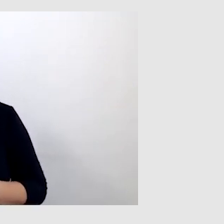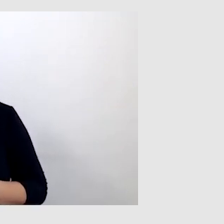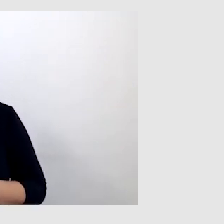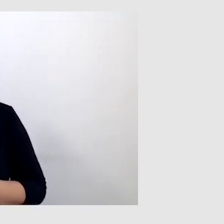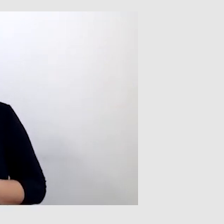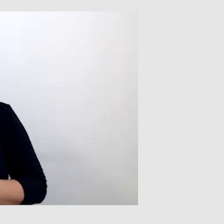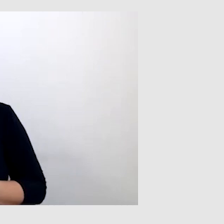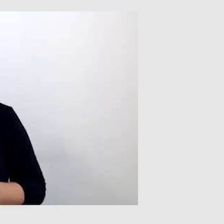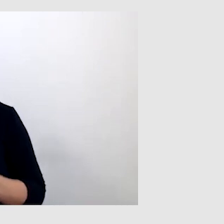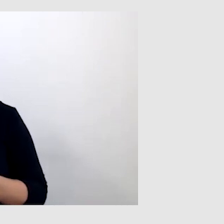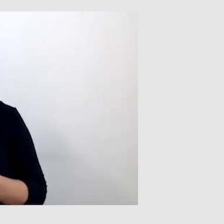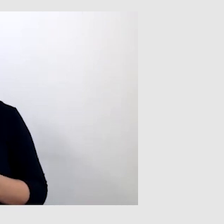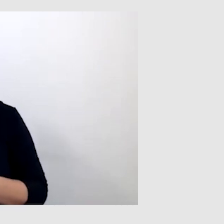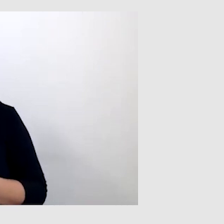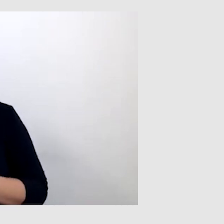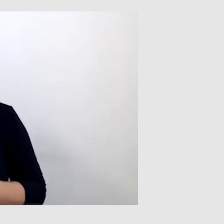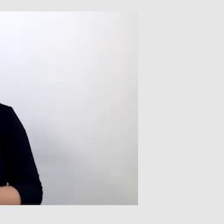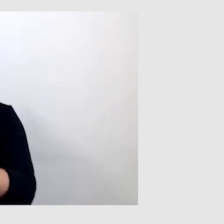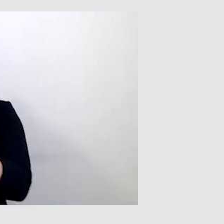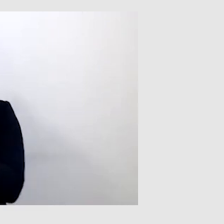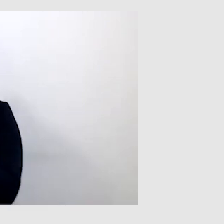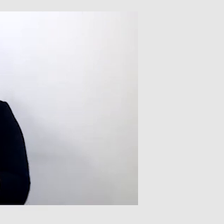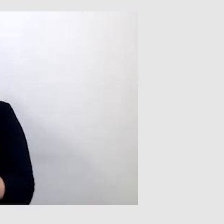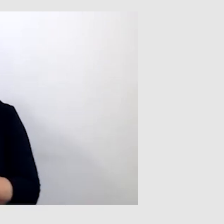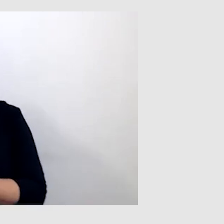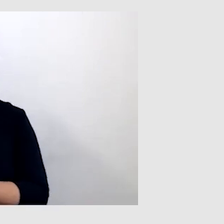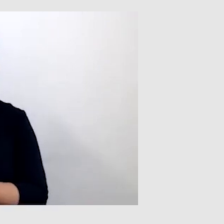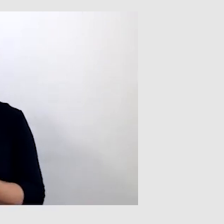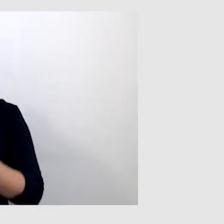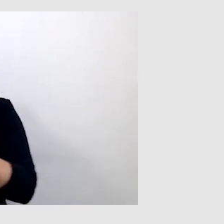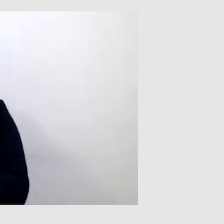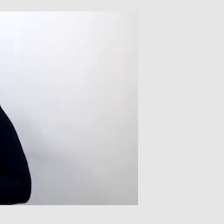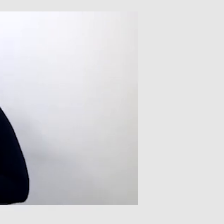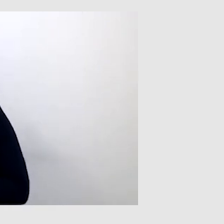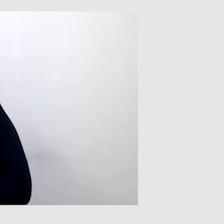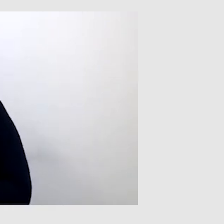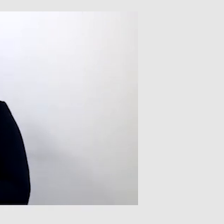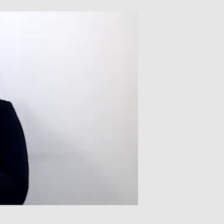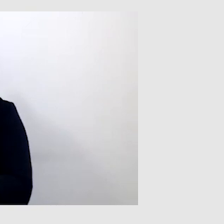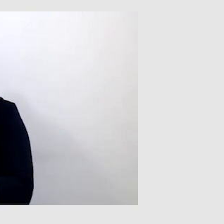musi być przetłumaczone z angielskiego na polski, potem z polskiego na polski język migowy.